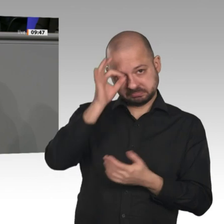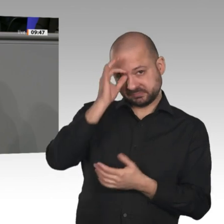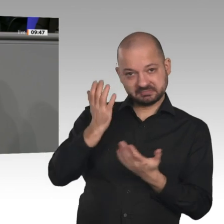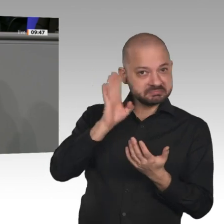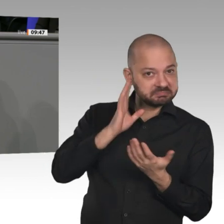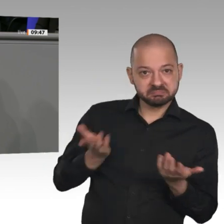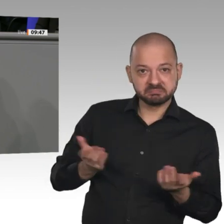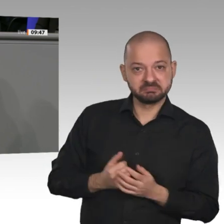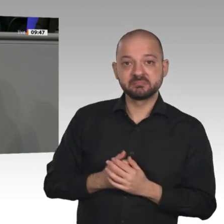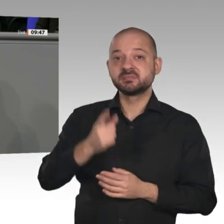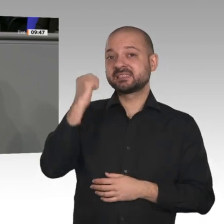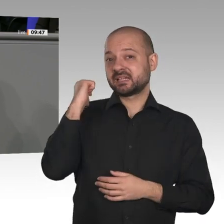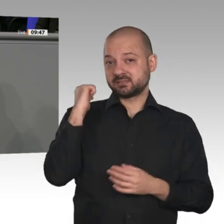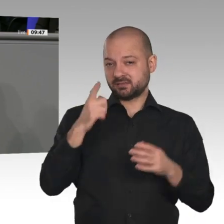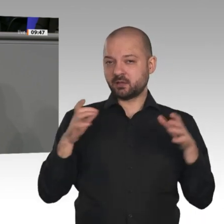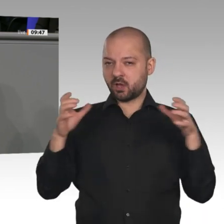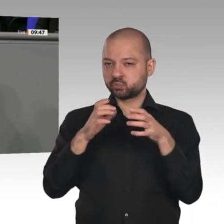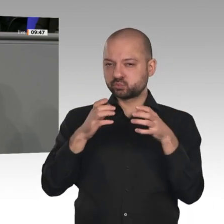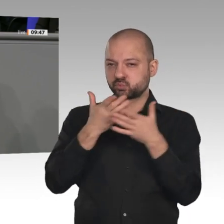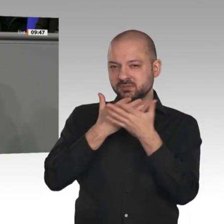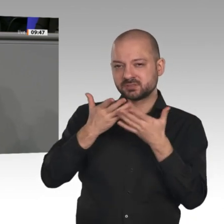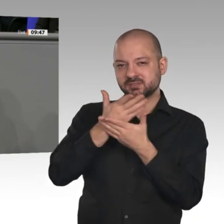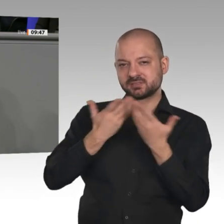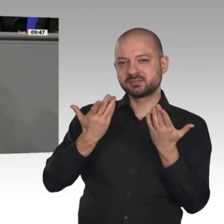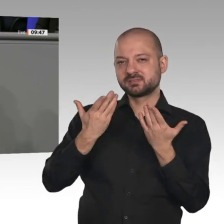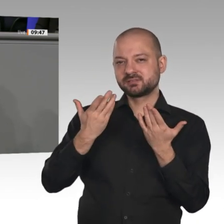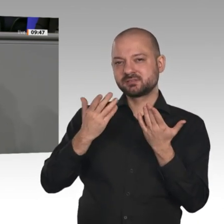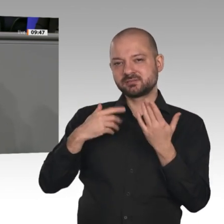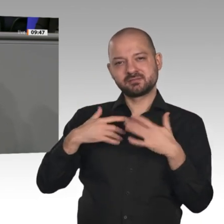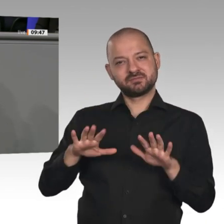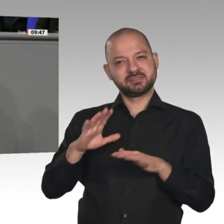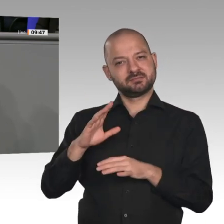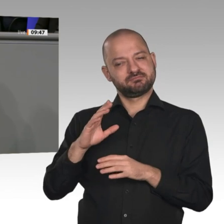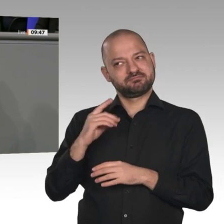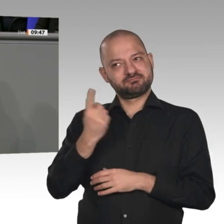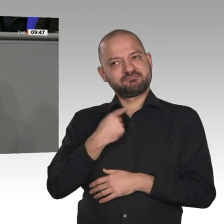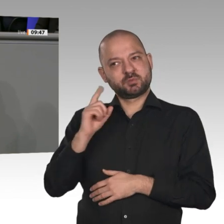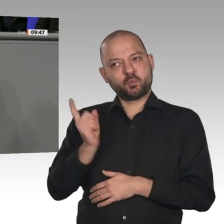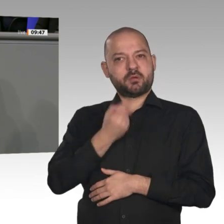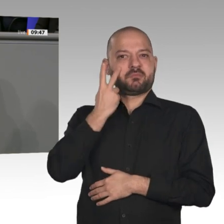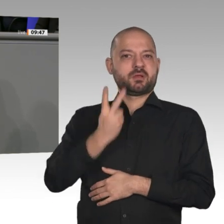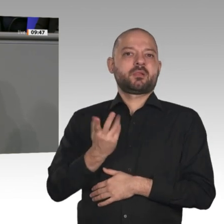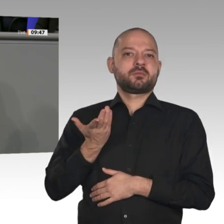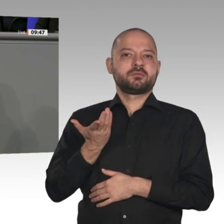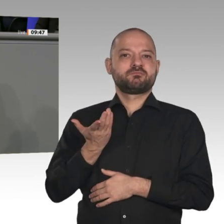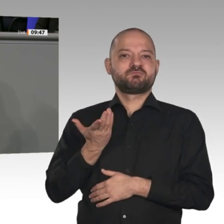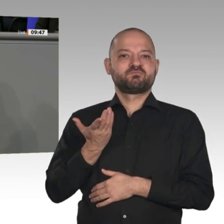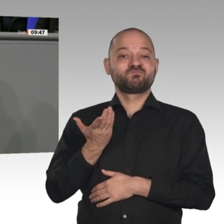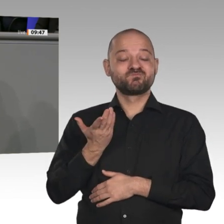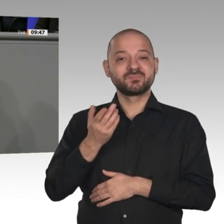5G-Netz. Hier schaffen wir die Infrastruktur der Zukunft, und seit Monaten gelingt es der Regierung nicht, eine gemeinsame Position dazu zu finden, welche Sicherheitsanforderungen